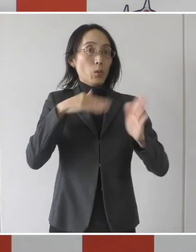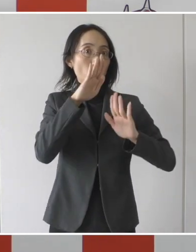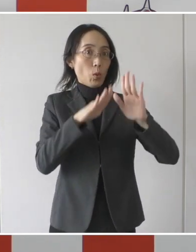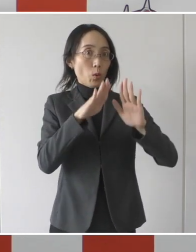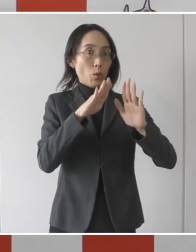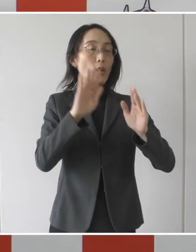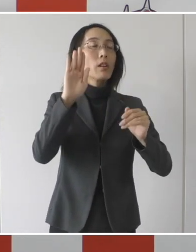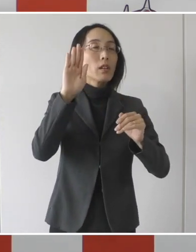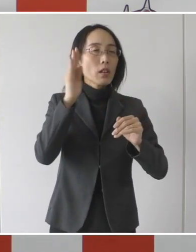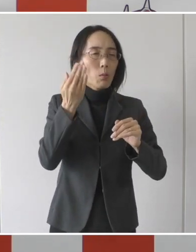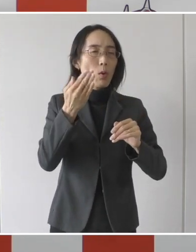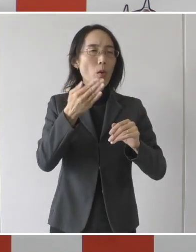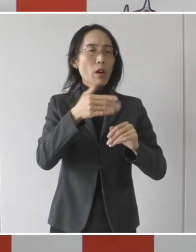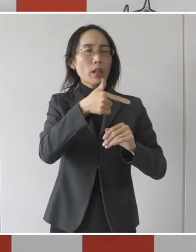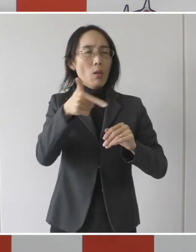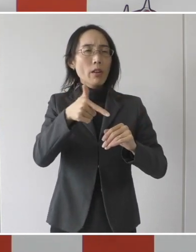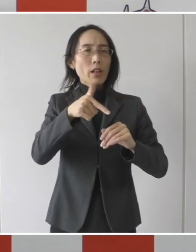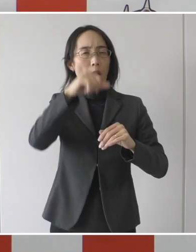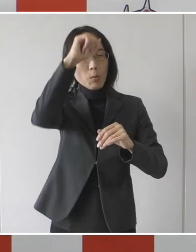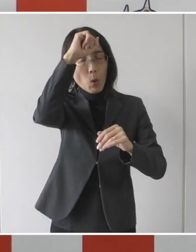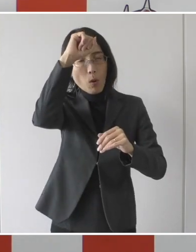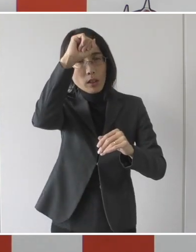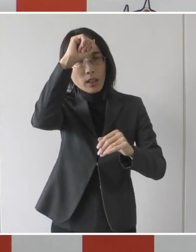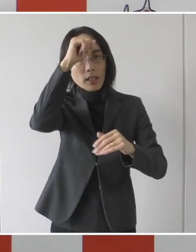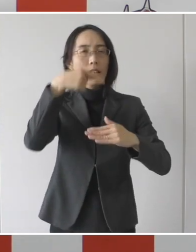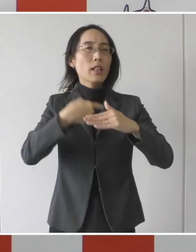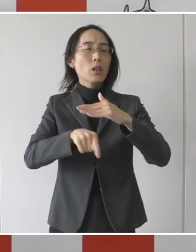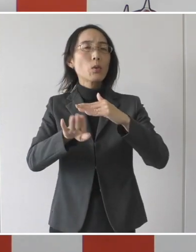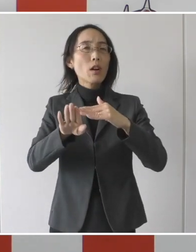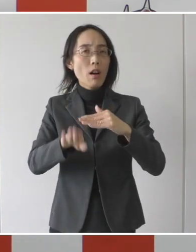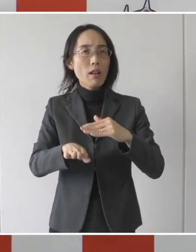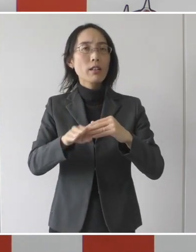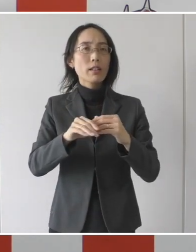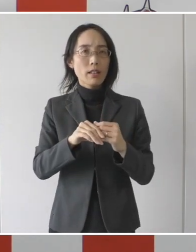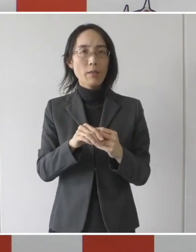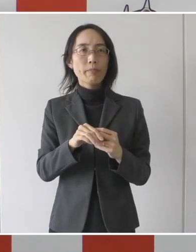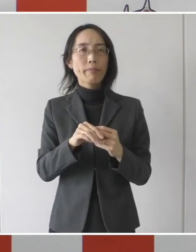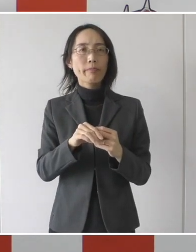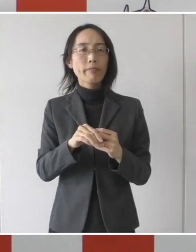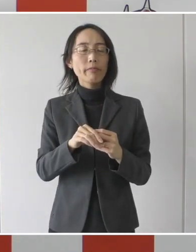それぞれの持病があったりとかですね、それぞれの方の病状によって、